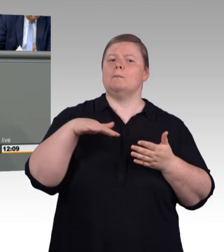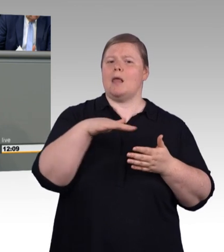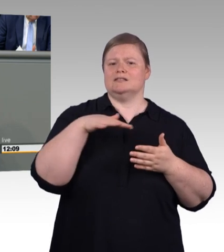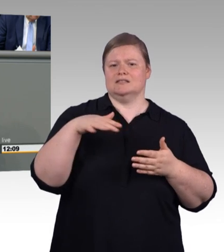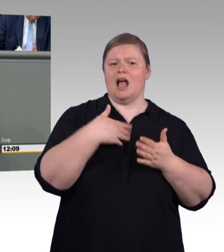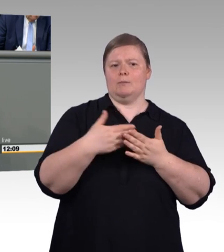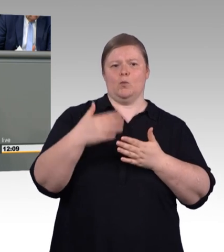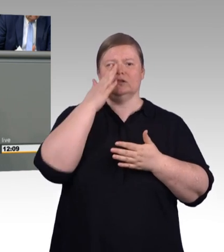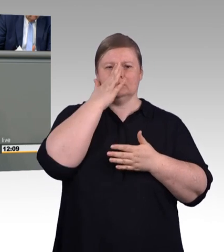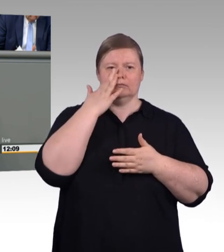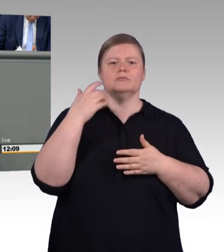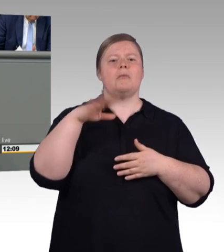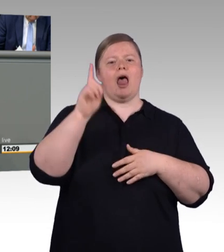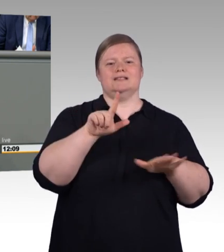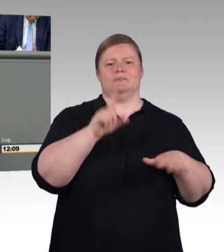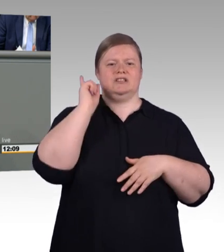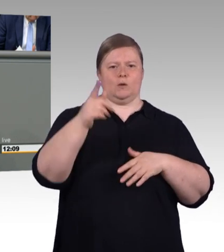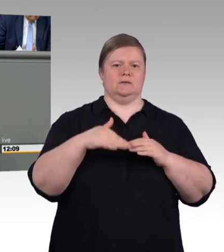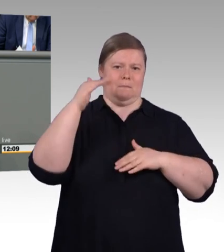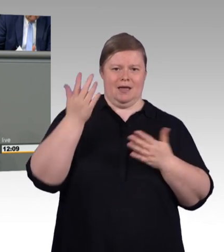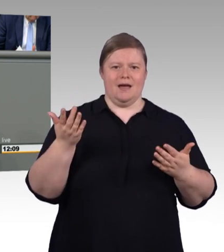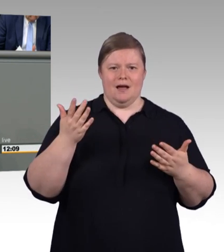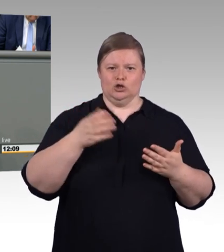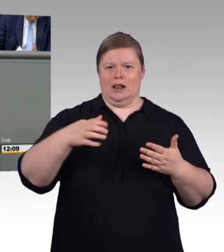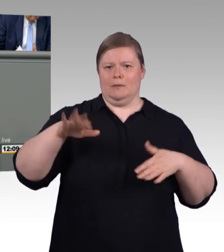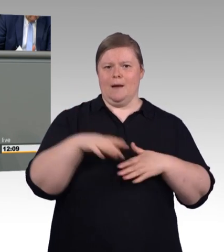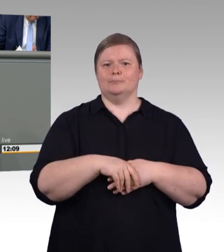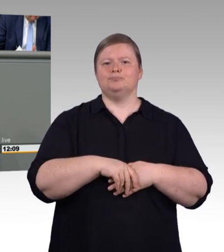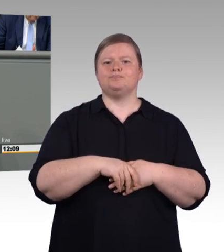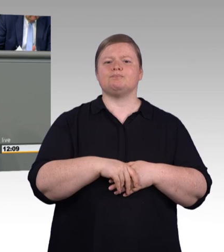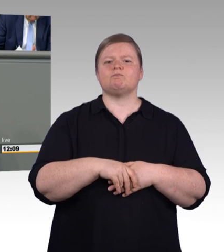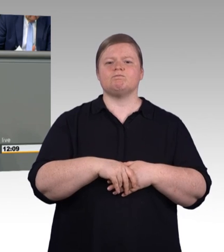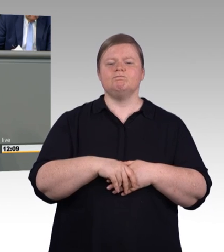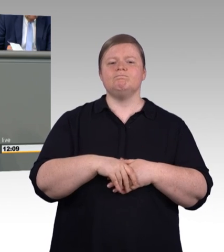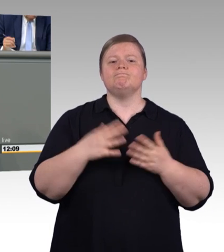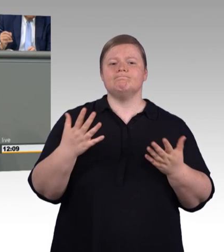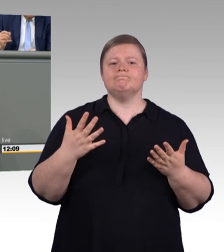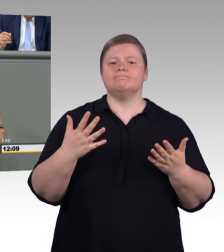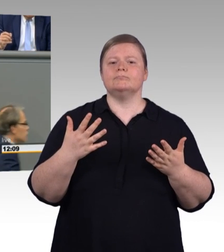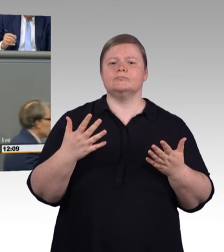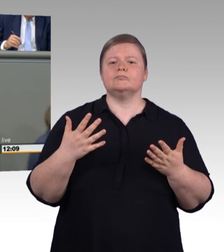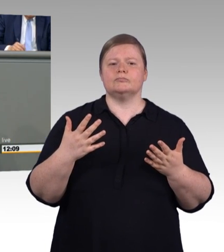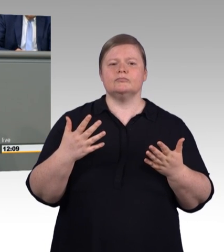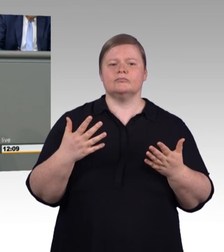Wenn man schaut, dann sind vier von fünf Ausbildungsplätzen zum Beispiel bei der Fachverkäuferin für Lebensmittelhandwerk,